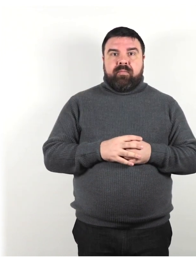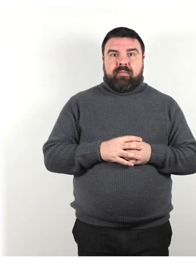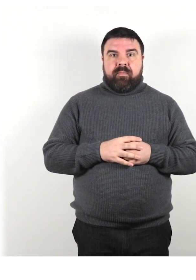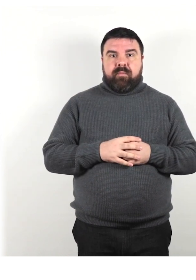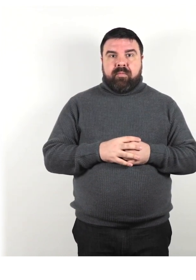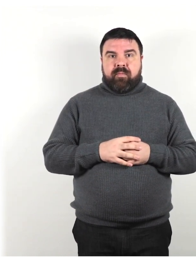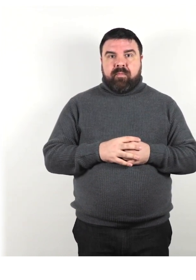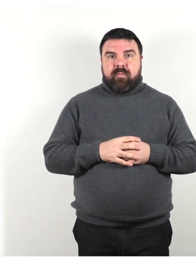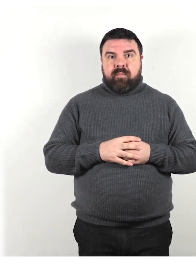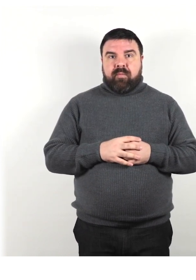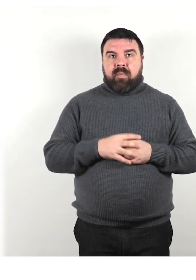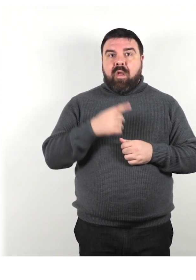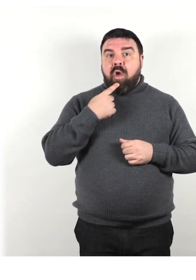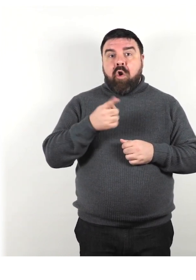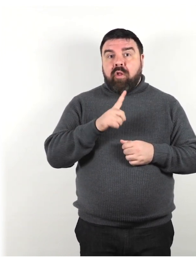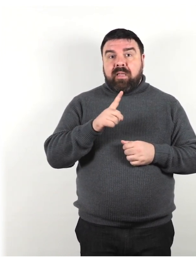Non dire i ciechi, gli ipovedenti